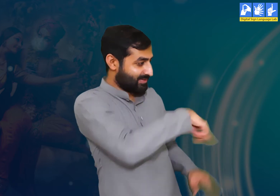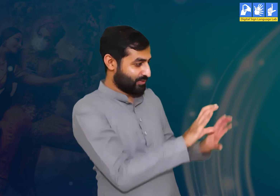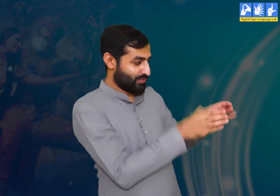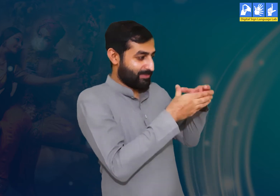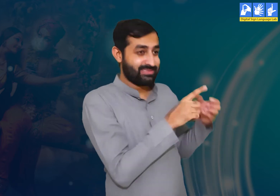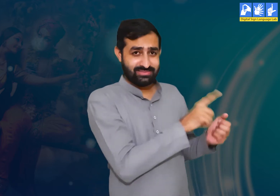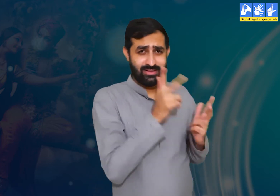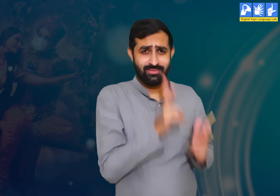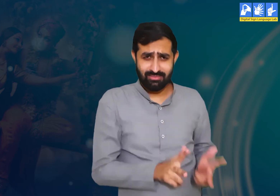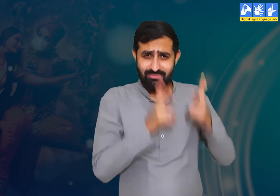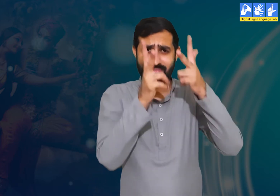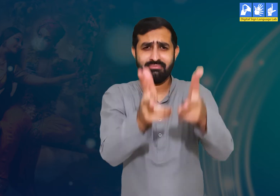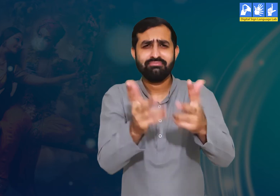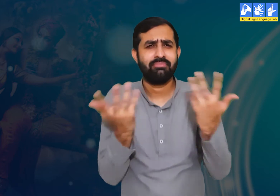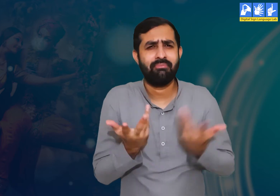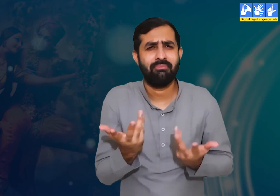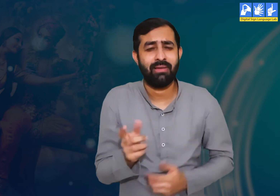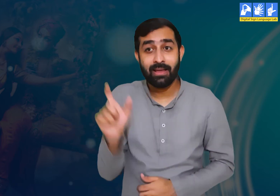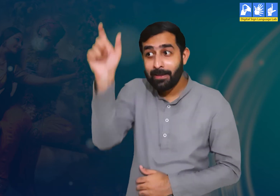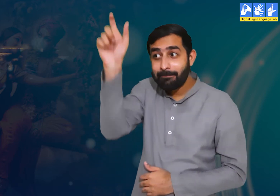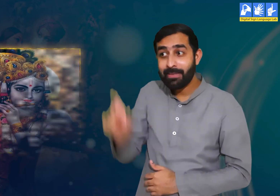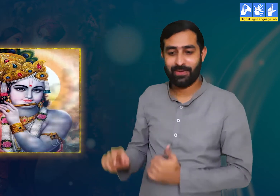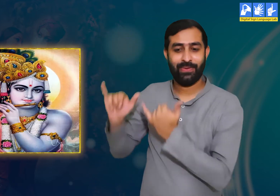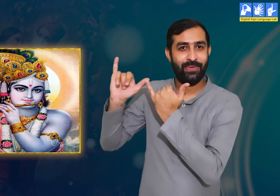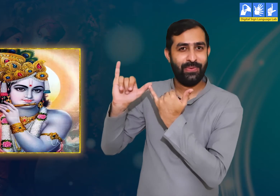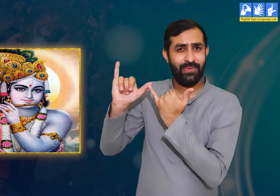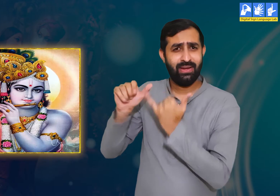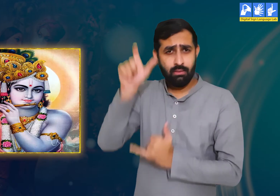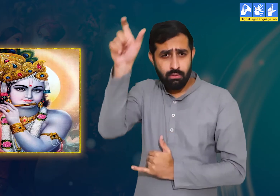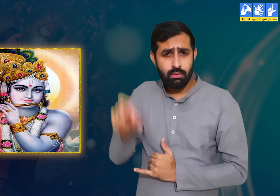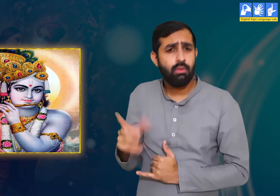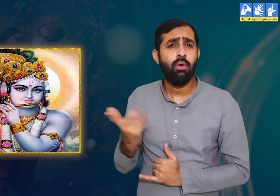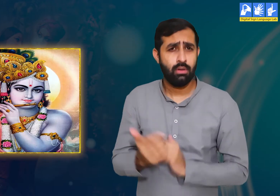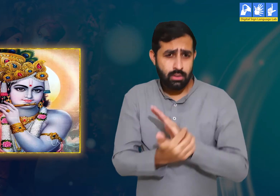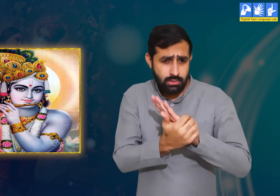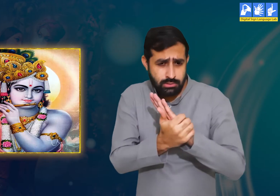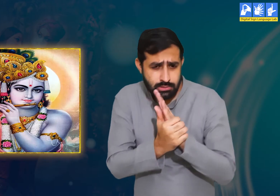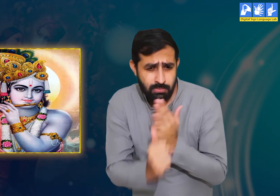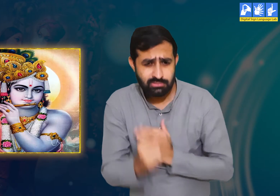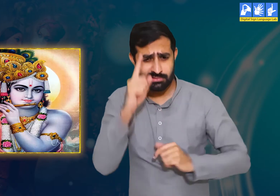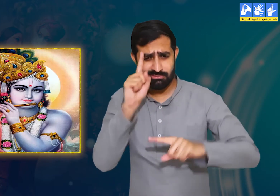गोपियाँ कहती हैं कि श्री कृष्ण बहुत ही बुद्धिमान हैं।